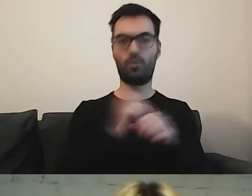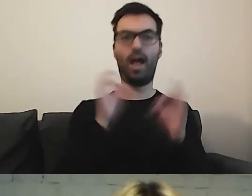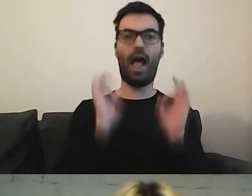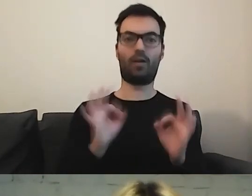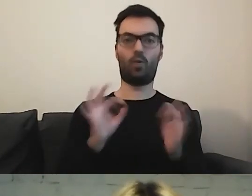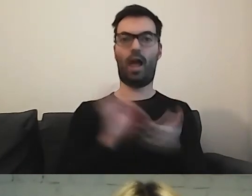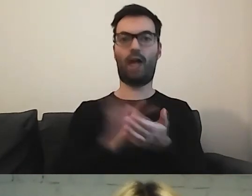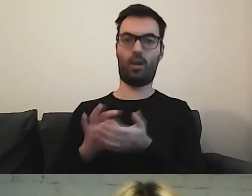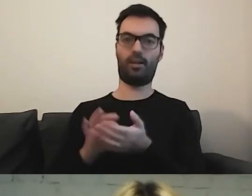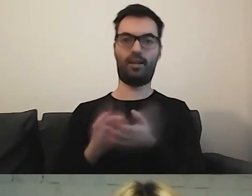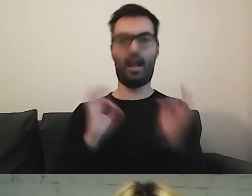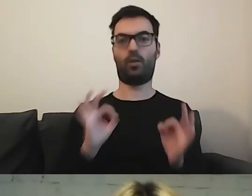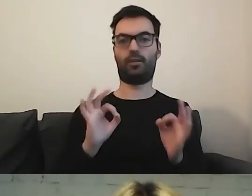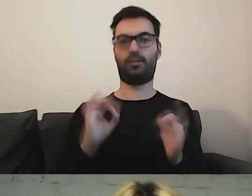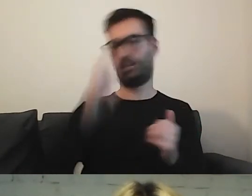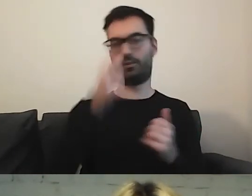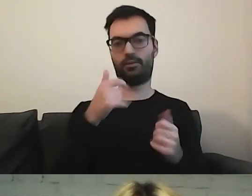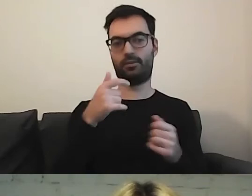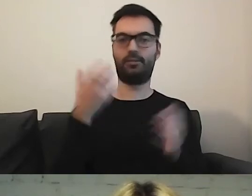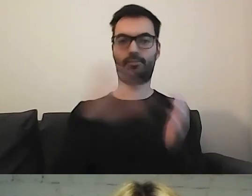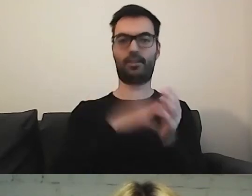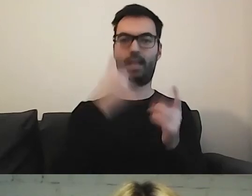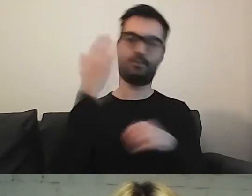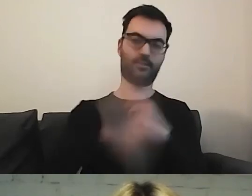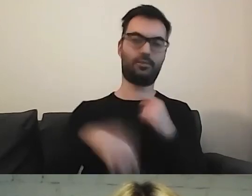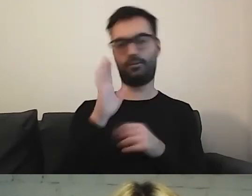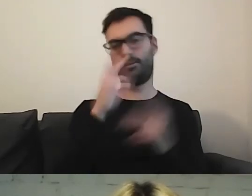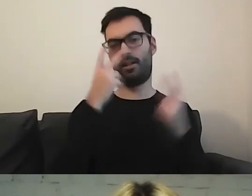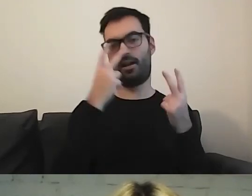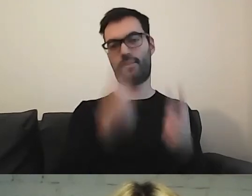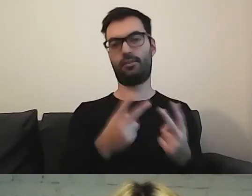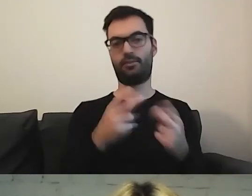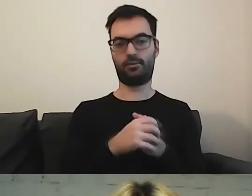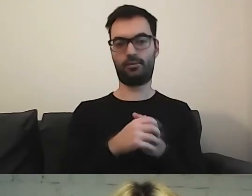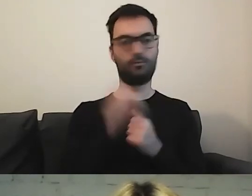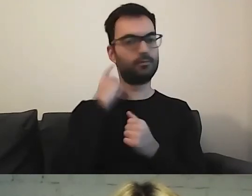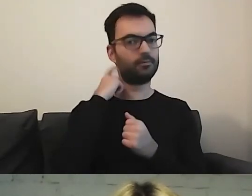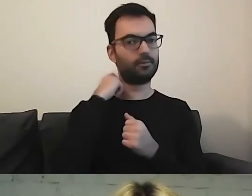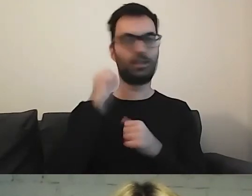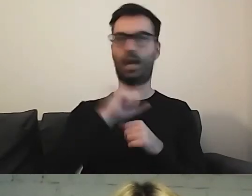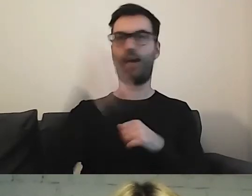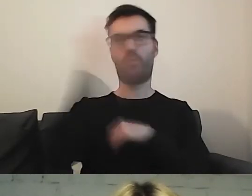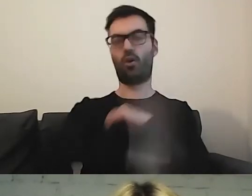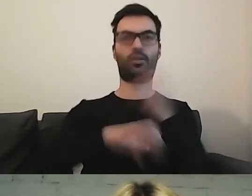To nie jest tak, że to zamieścimy, i to będzie do końca świata wisiało.